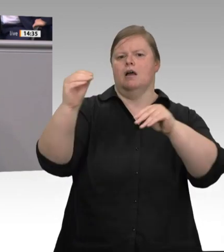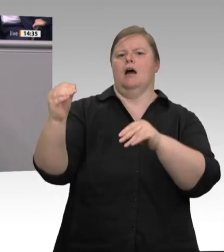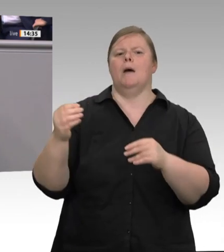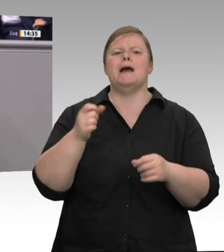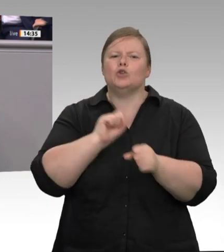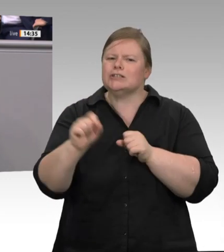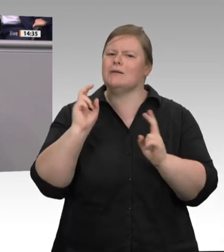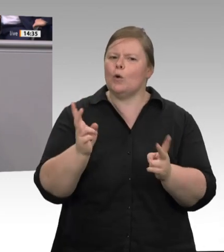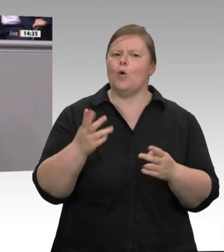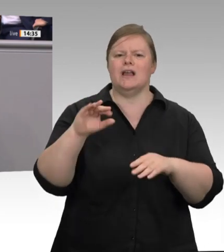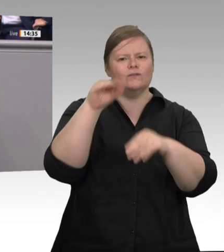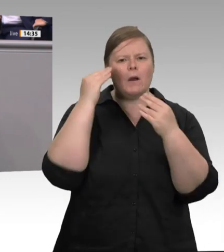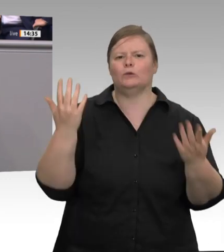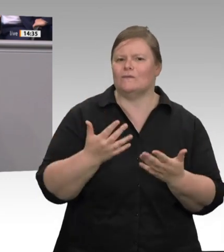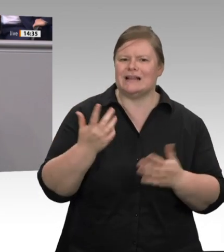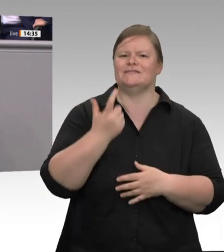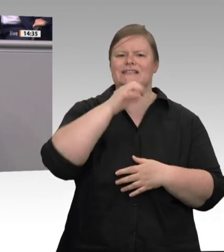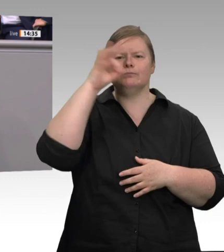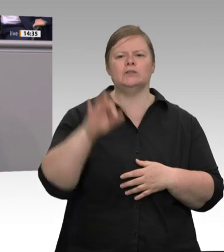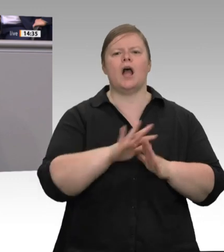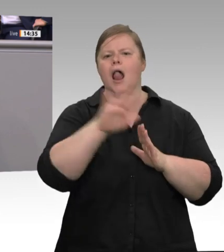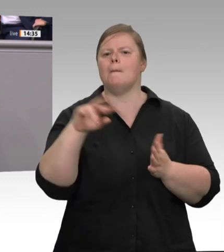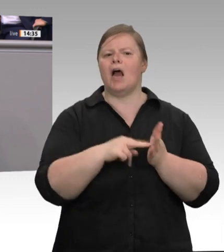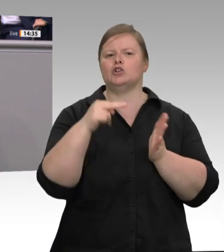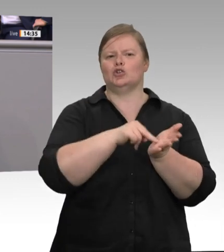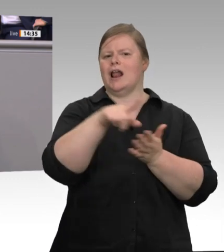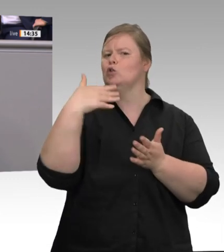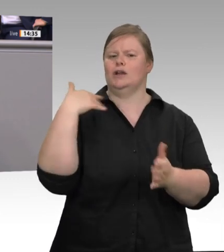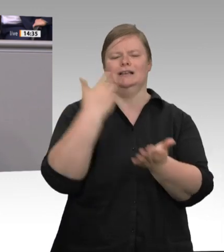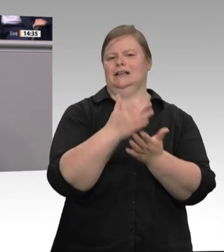die Software, da müssen die IT-Möglichkeiten endlich verbessert werden. Unterkünfte